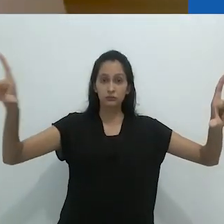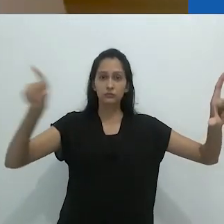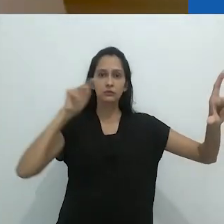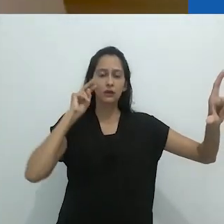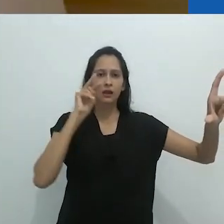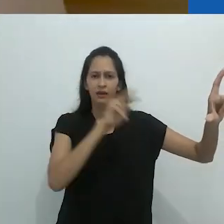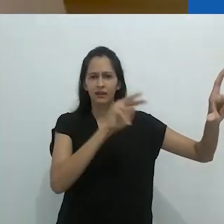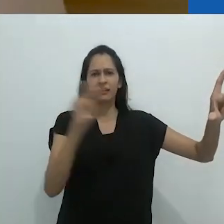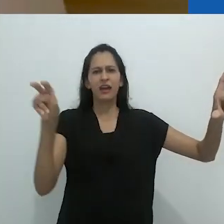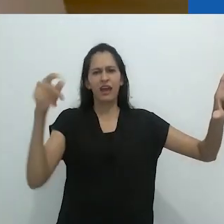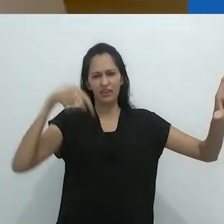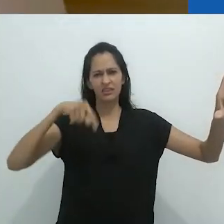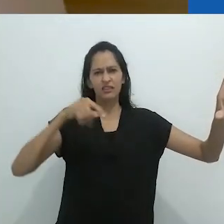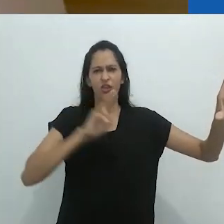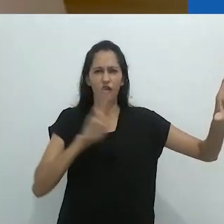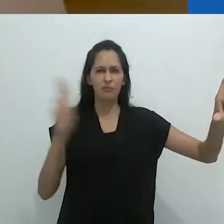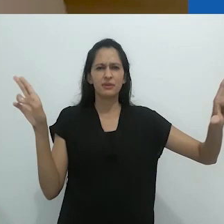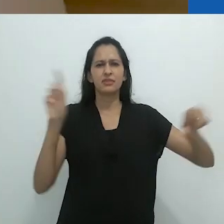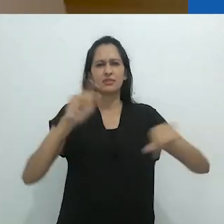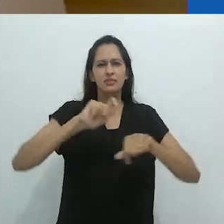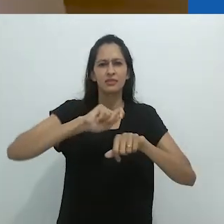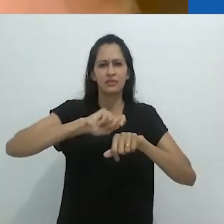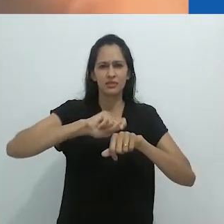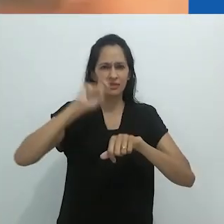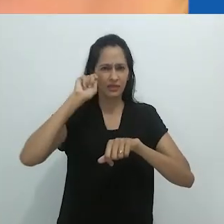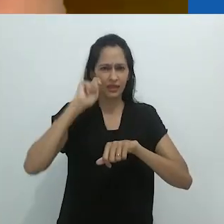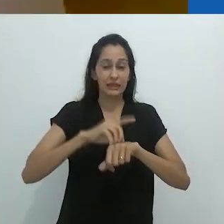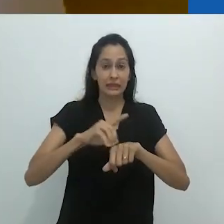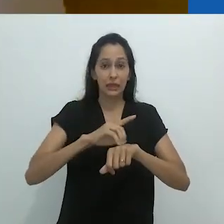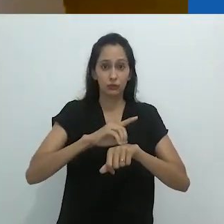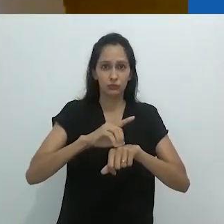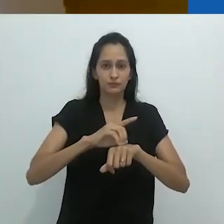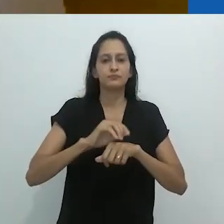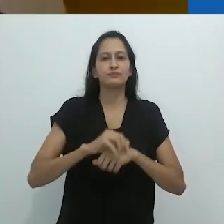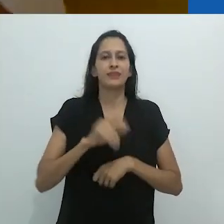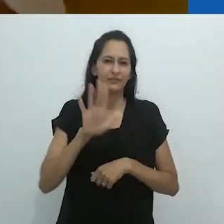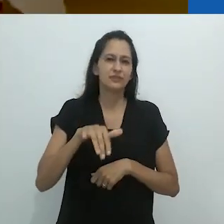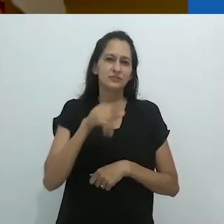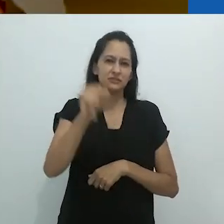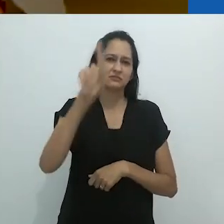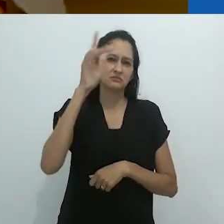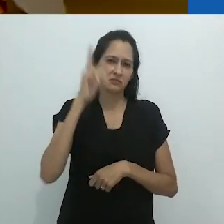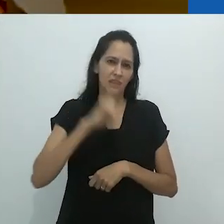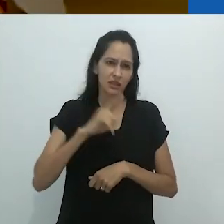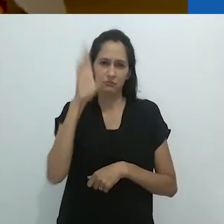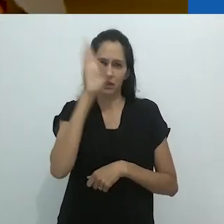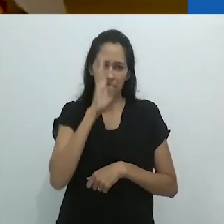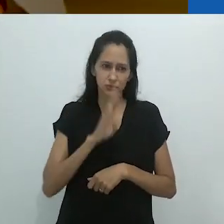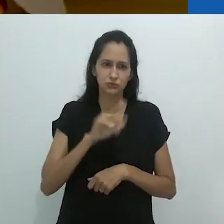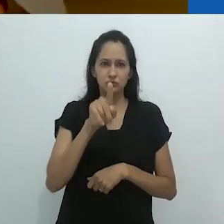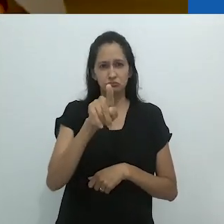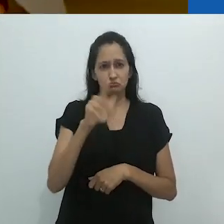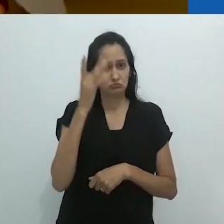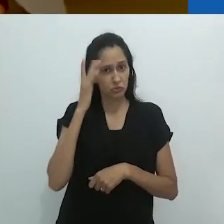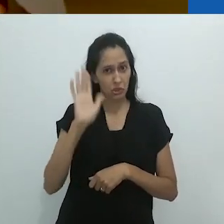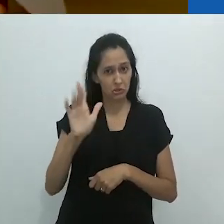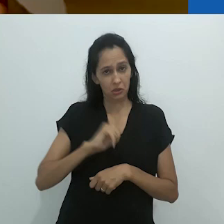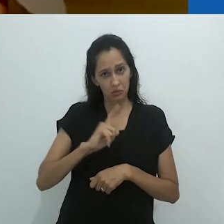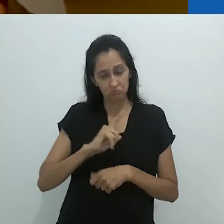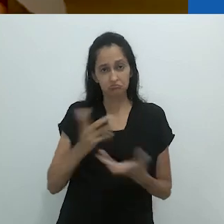e, no quadro, nós chamamos de quadro negro e não sei se vocês ainda têm quadros negros no Brasil.